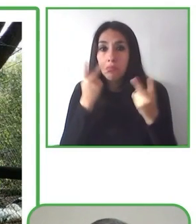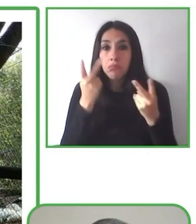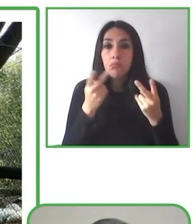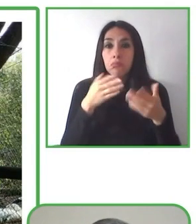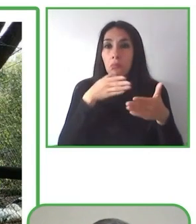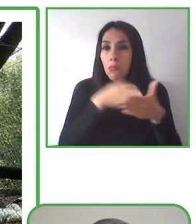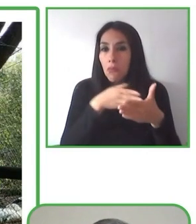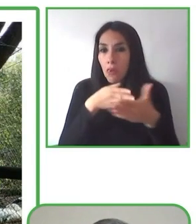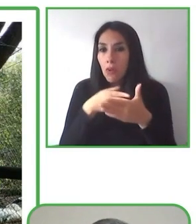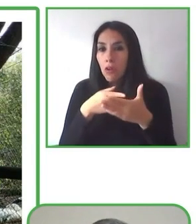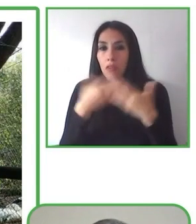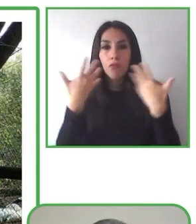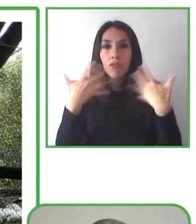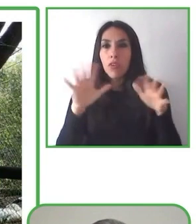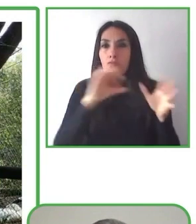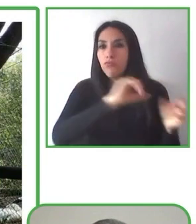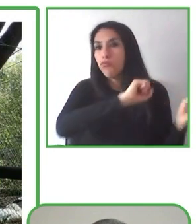Muy bien. ¿Qué es lo que más te gustó?